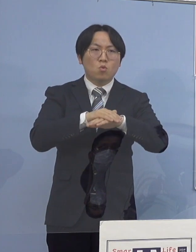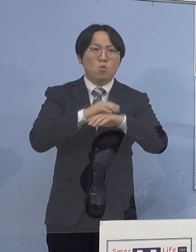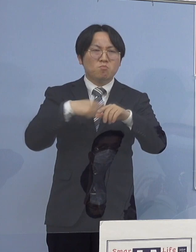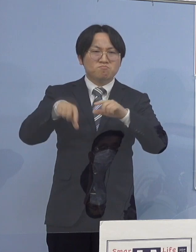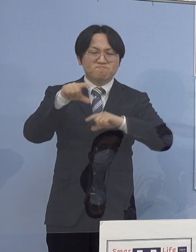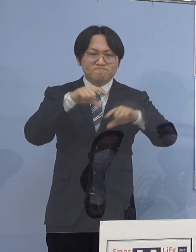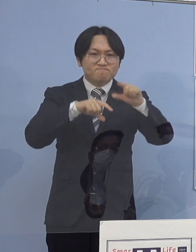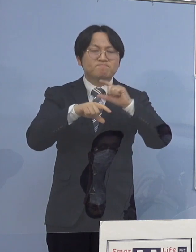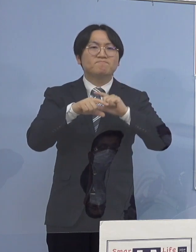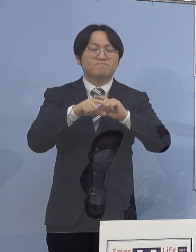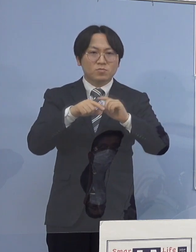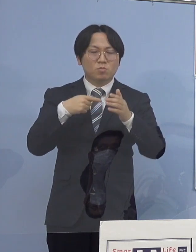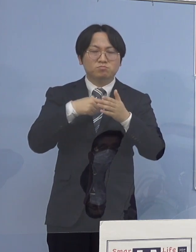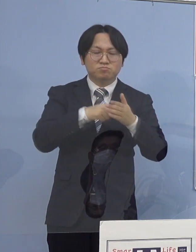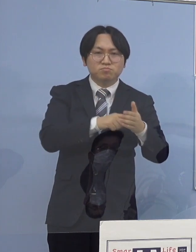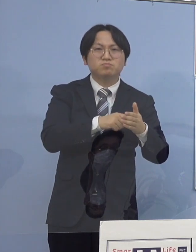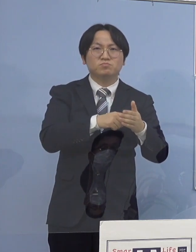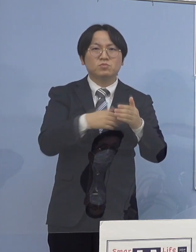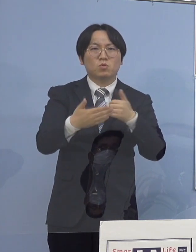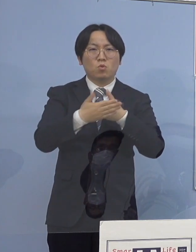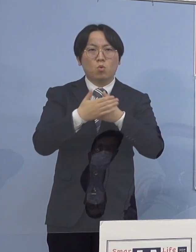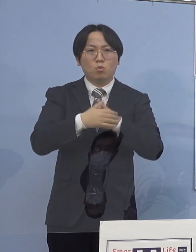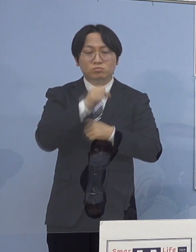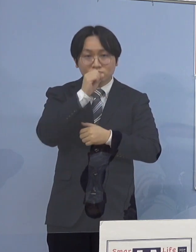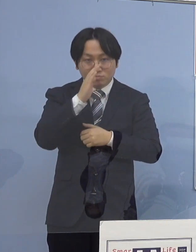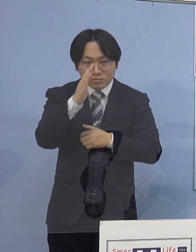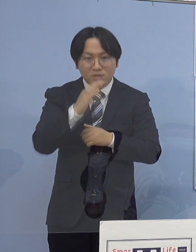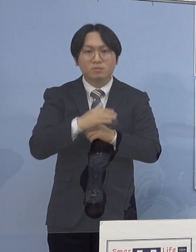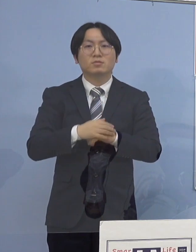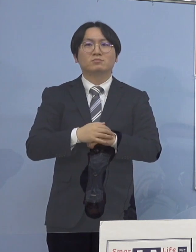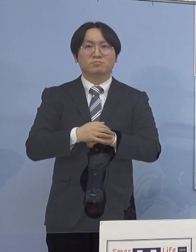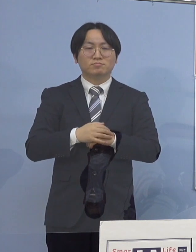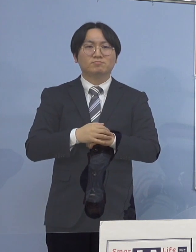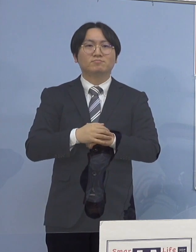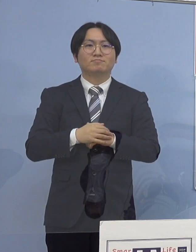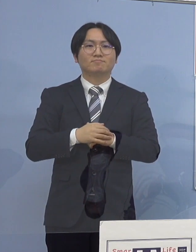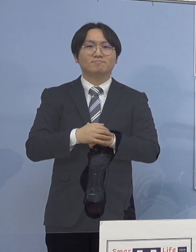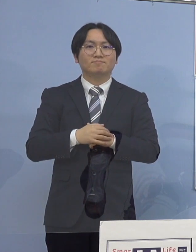是非ご協力を よろしくお願いを申し上げたいと存じます